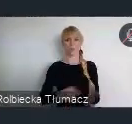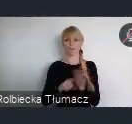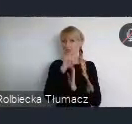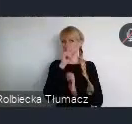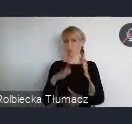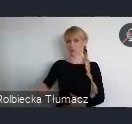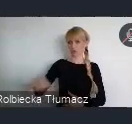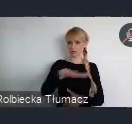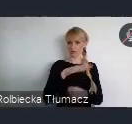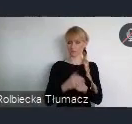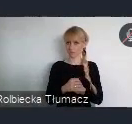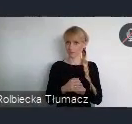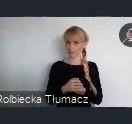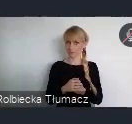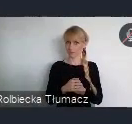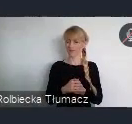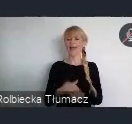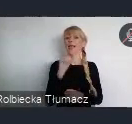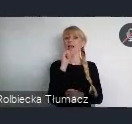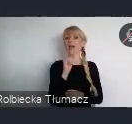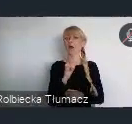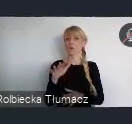W Europie zapisy nowej Agendy Miejskiej ONZ,